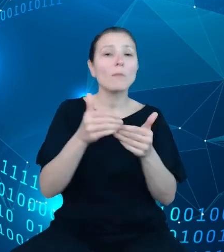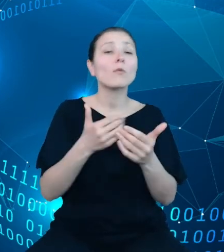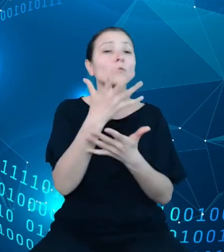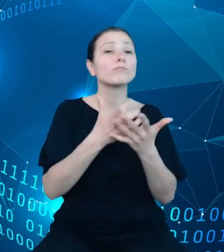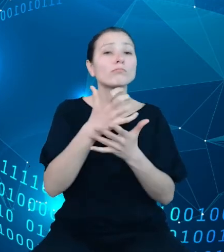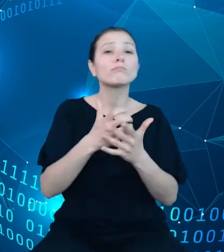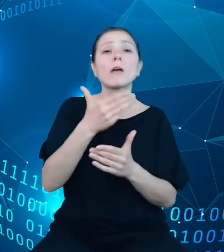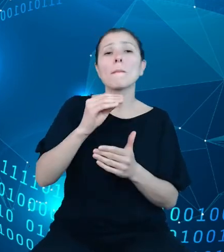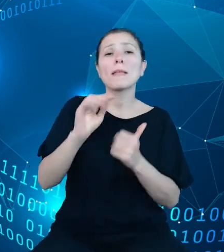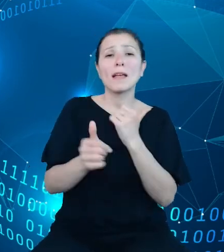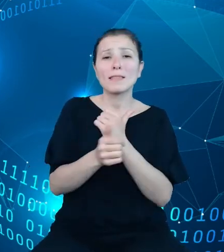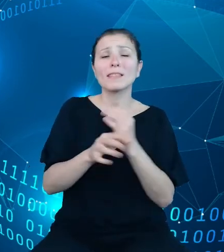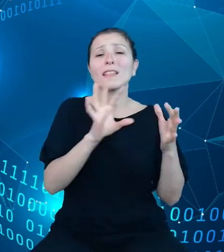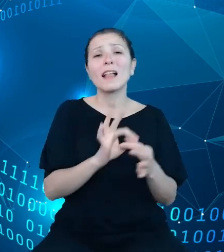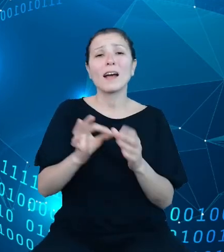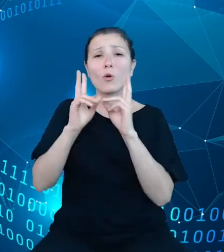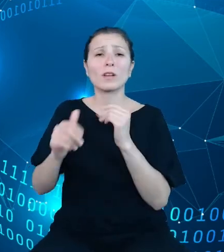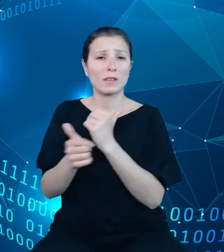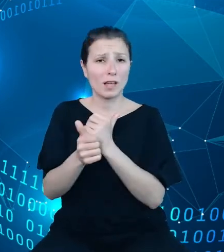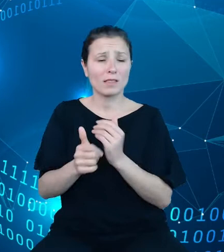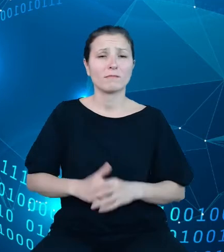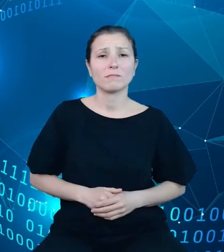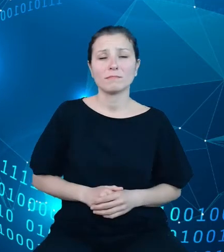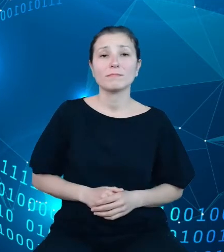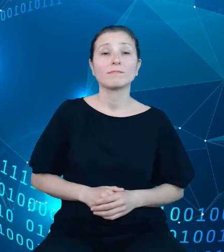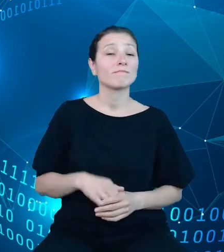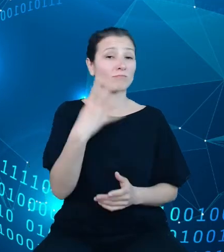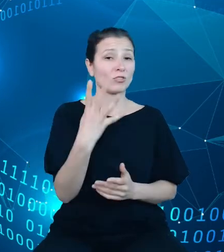zmiennej. Czwarta sekcja zawiera informacje na temat wersji API.